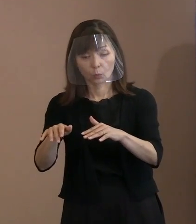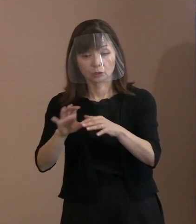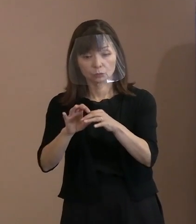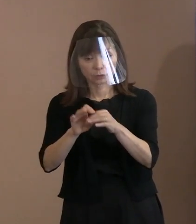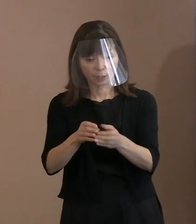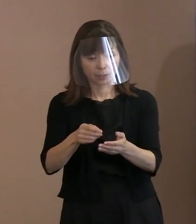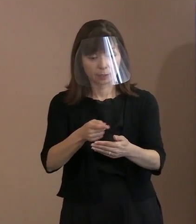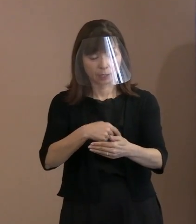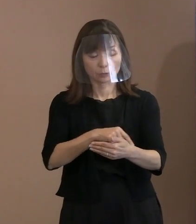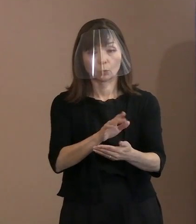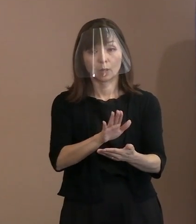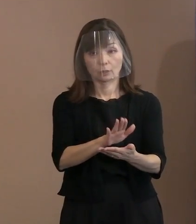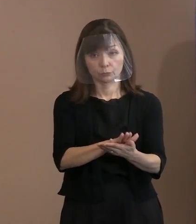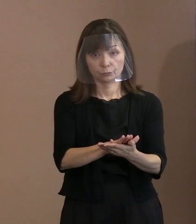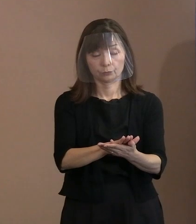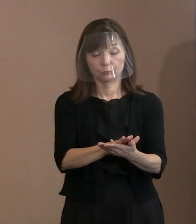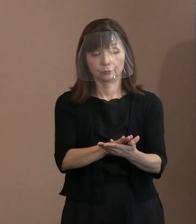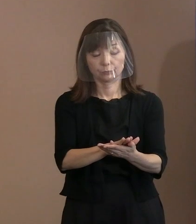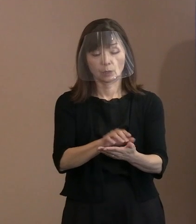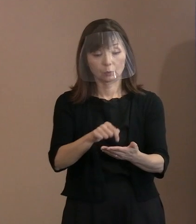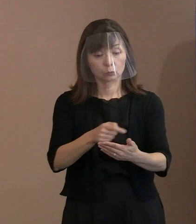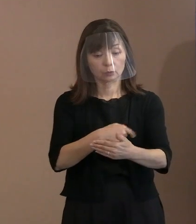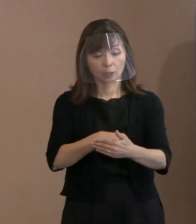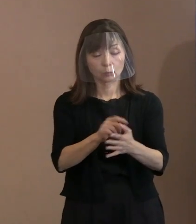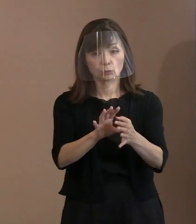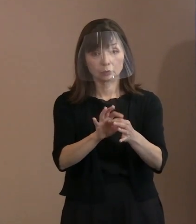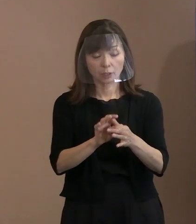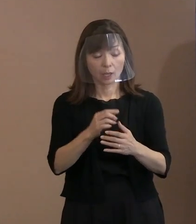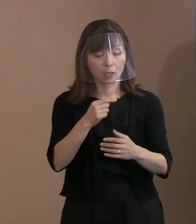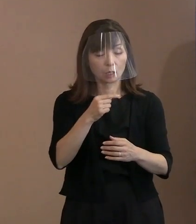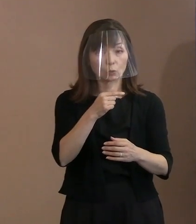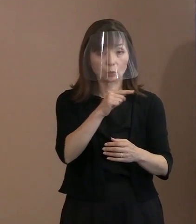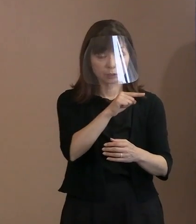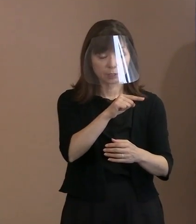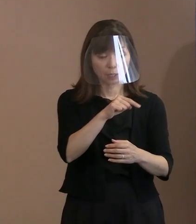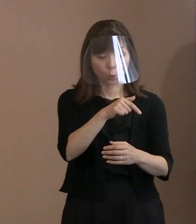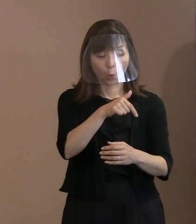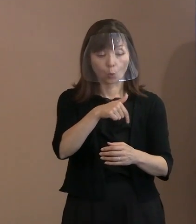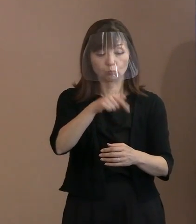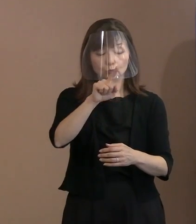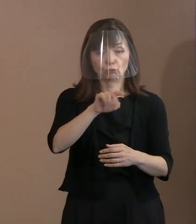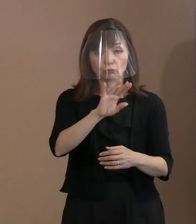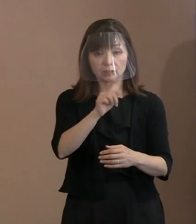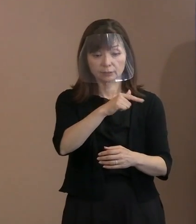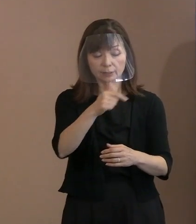この内容について ロシアのプーチン大統領をはじめ､